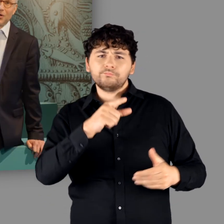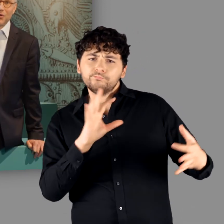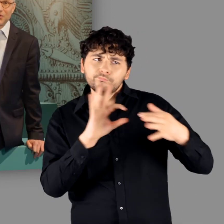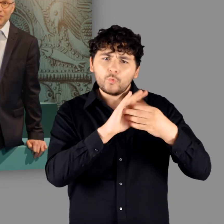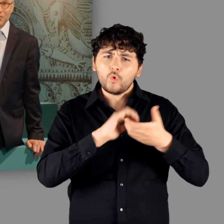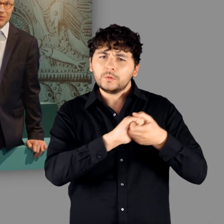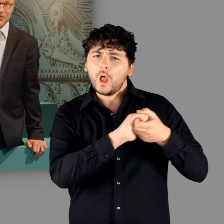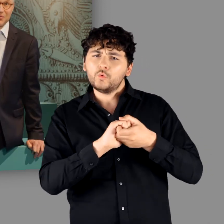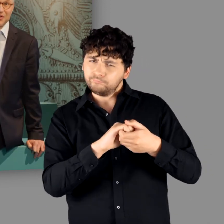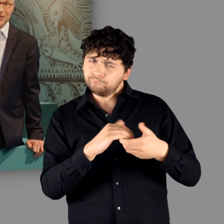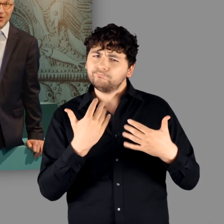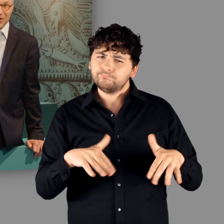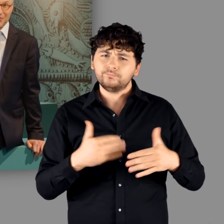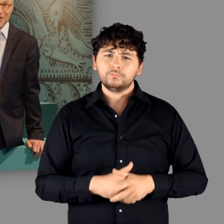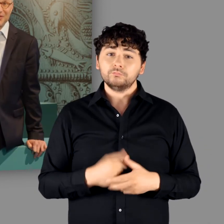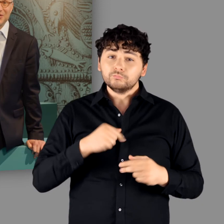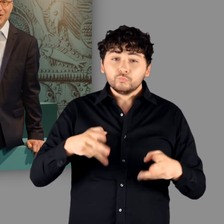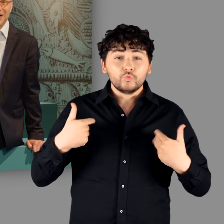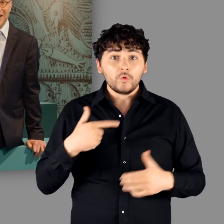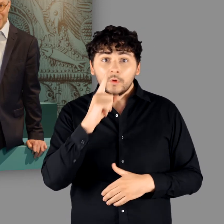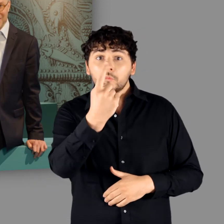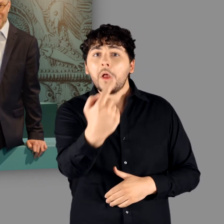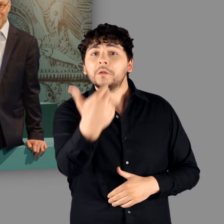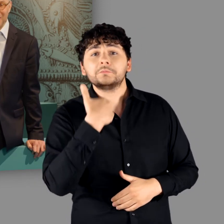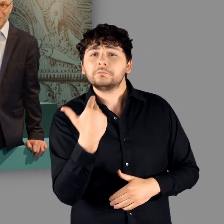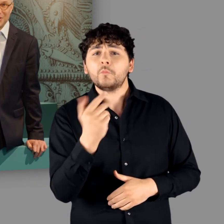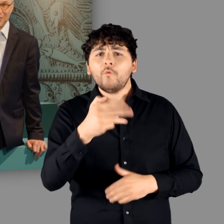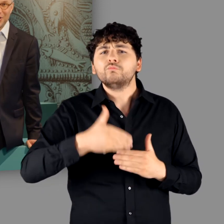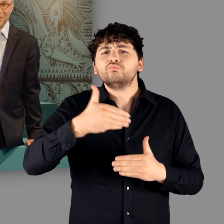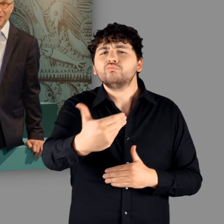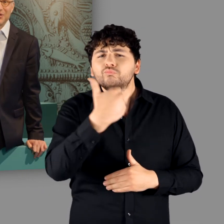würden uns natürlich sehr freuen, wenn Sie nicht nur einmal in unsere Ausstellung kommen,